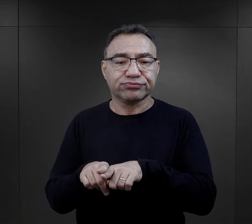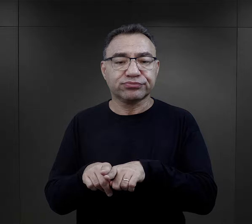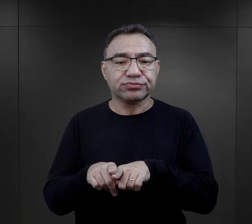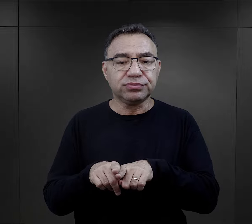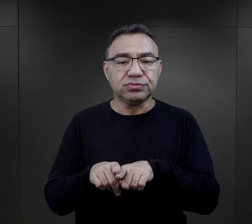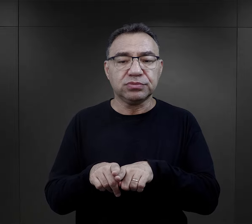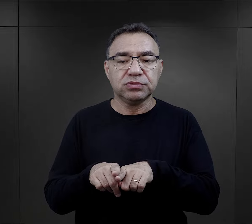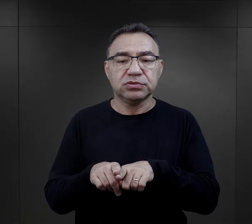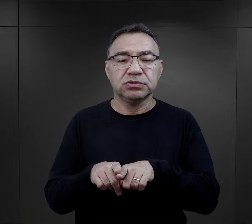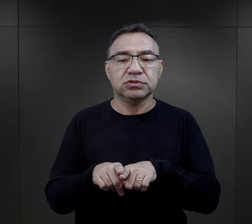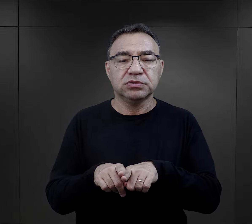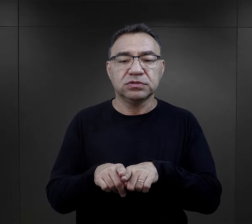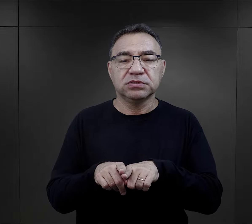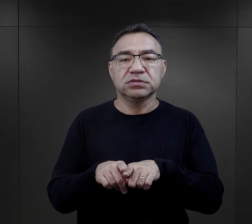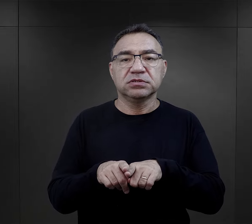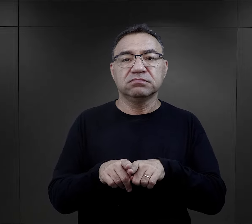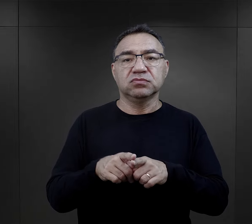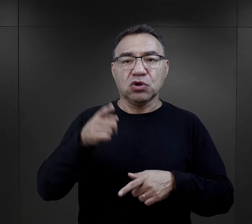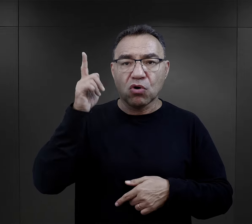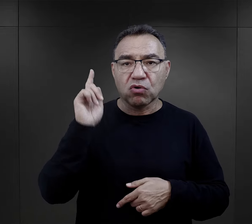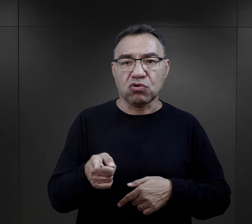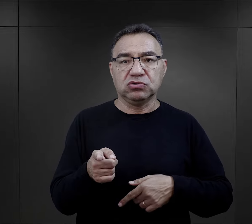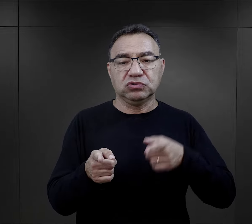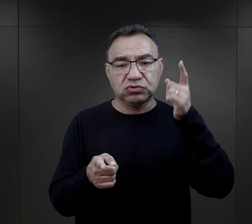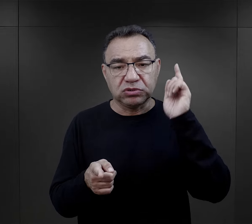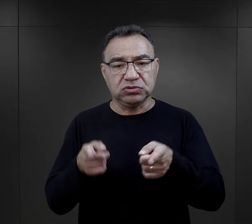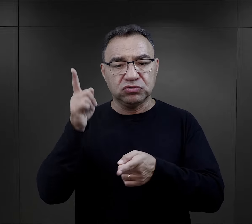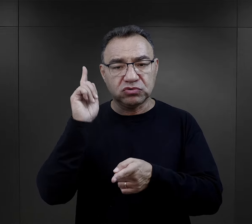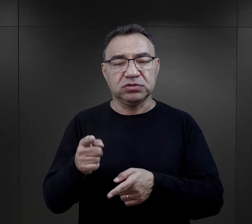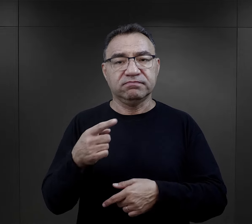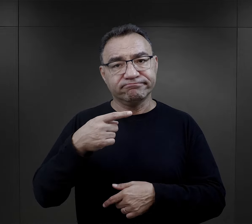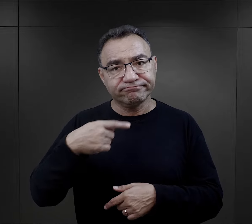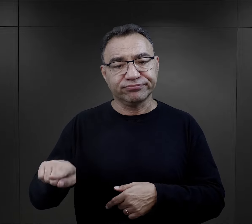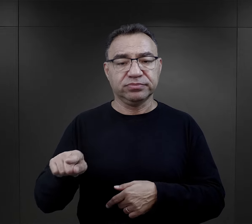Wszystkie właściwie czynności wykonywane były na rozkaz,